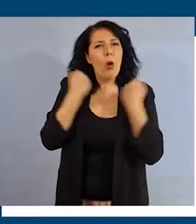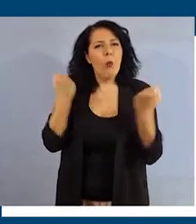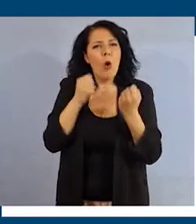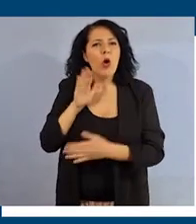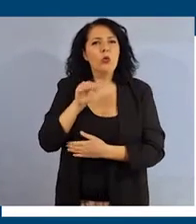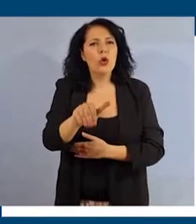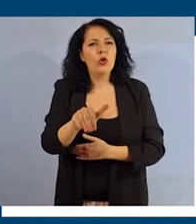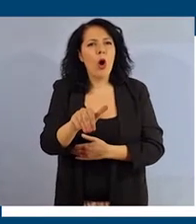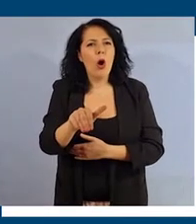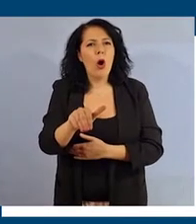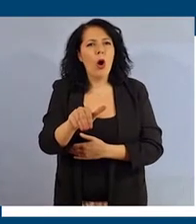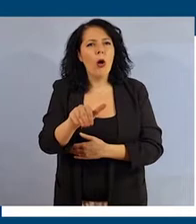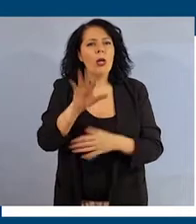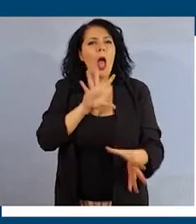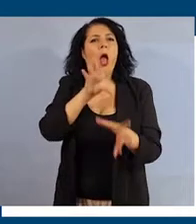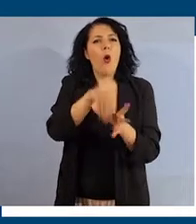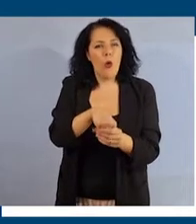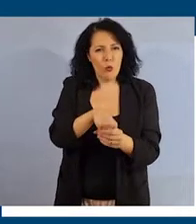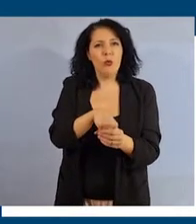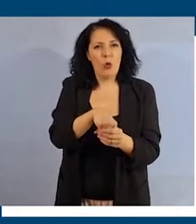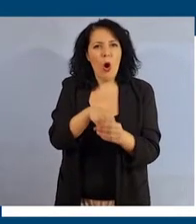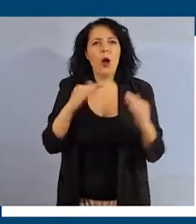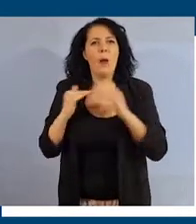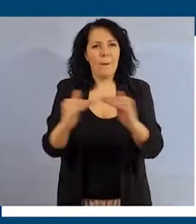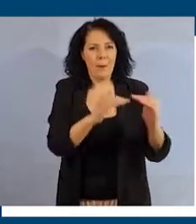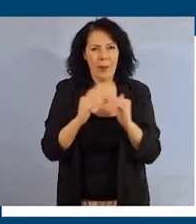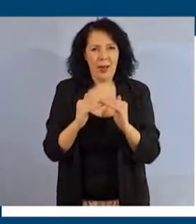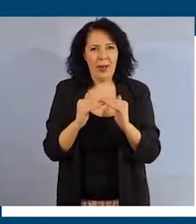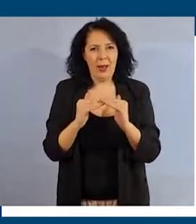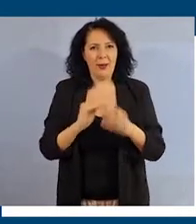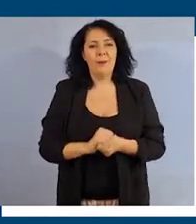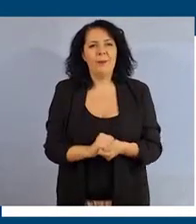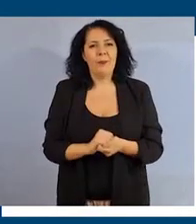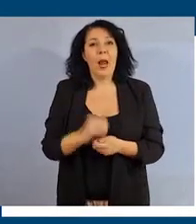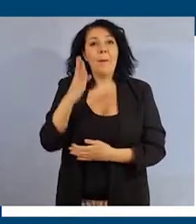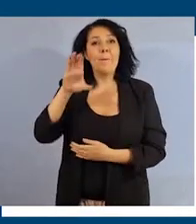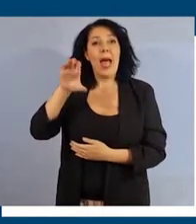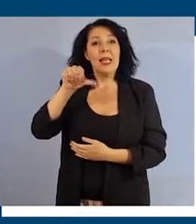una modalità inclusiva ed egualitaria per tutti, promuovere best practice